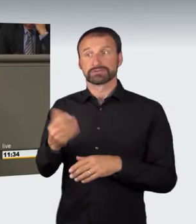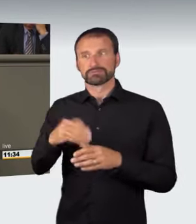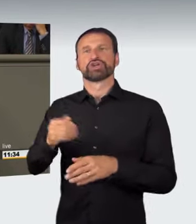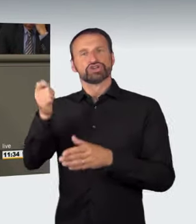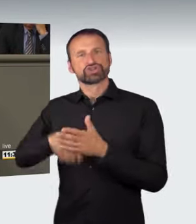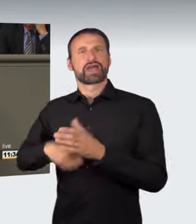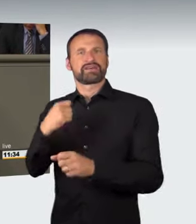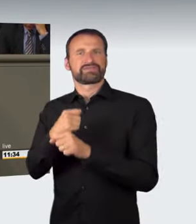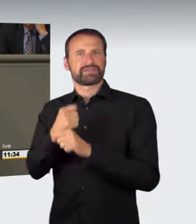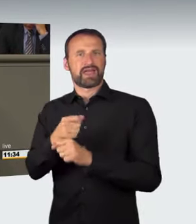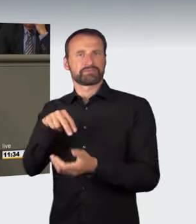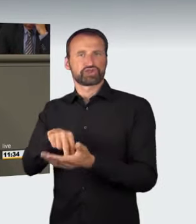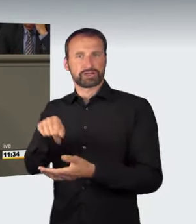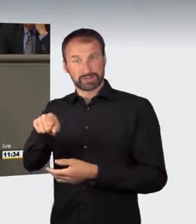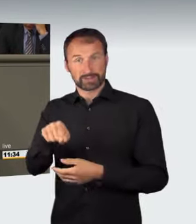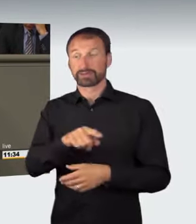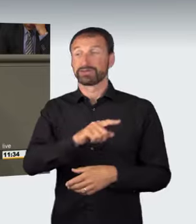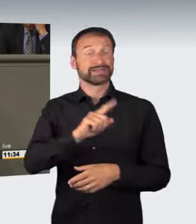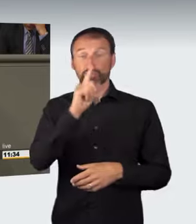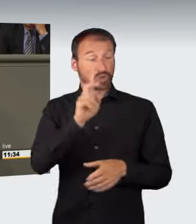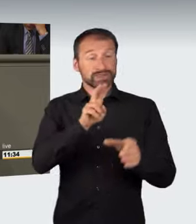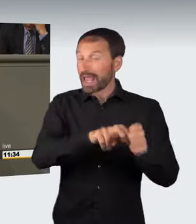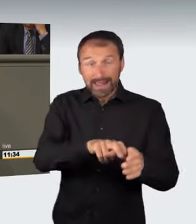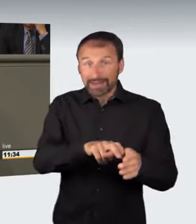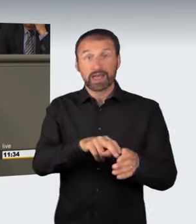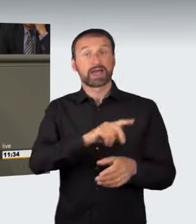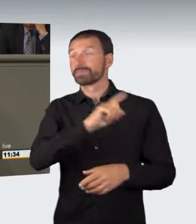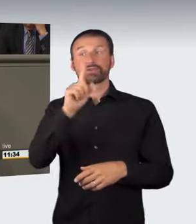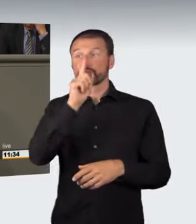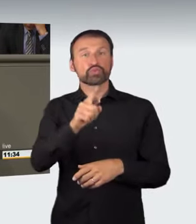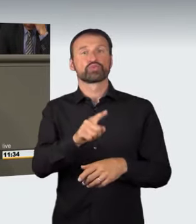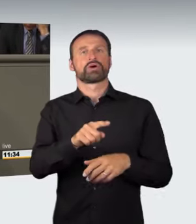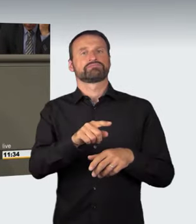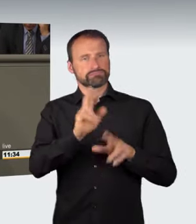sondern auch denjenigen, der es im Vorfeld der eigentlichen Tat ausrichtet.